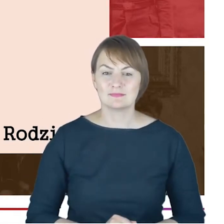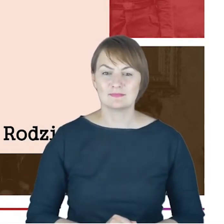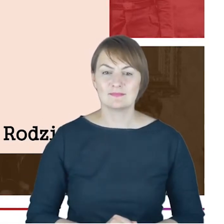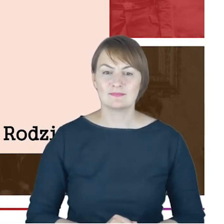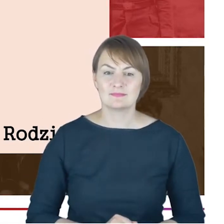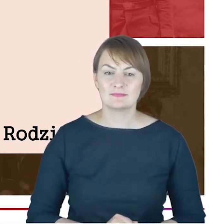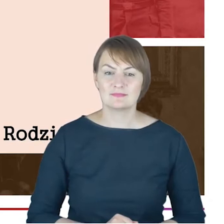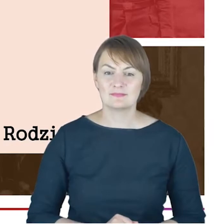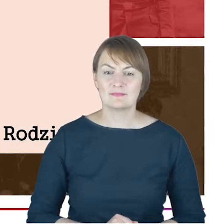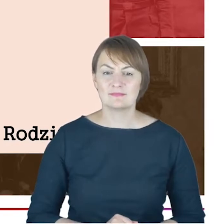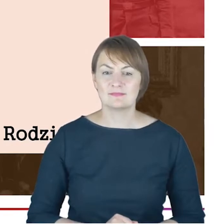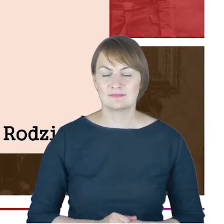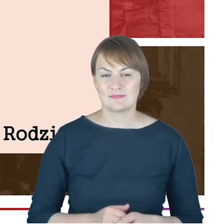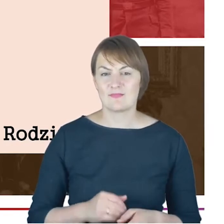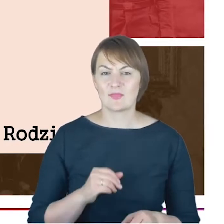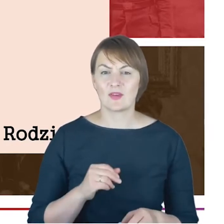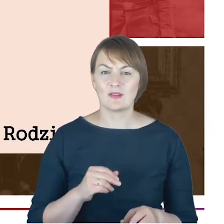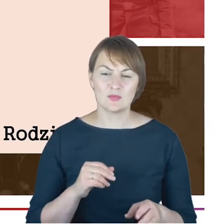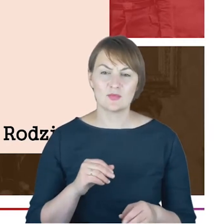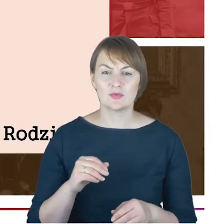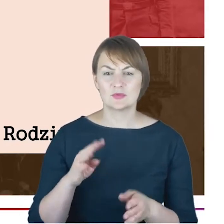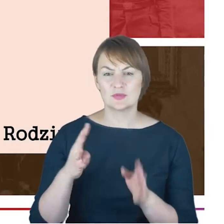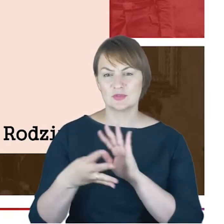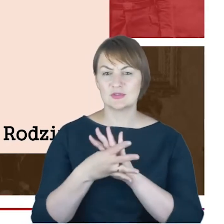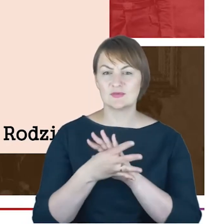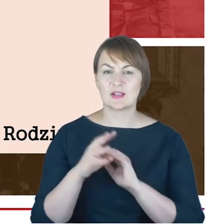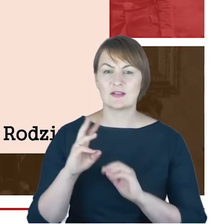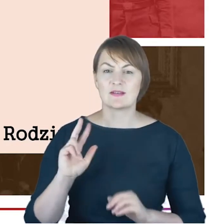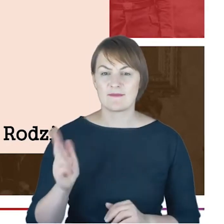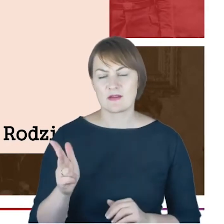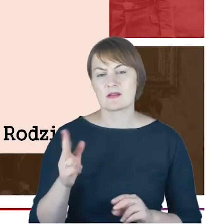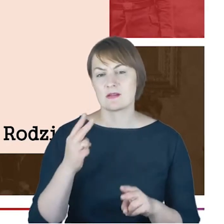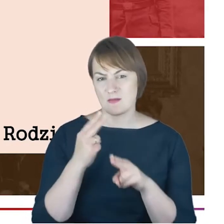z połowy XIX wieku i udało mi się tam prześledzić właśnie